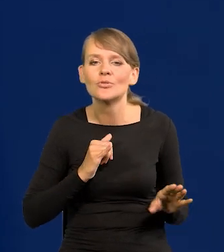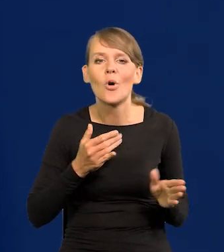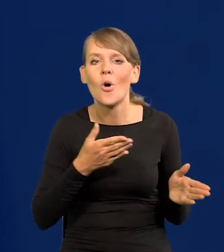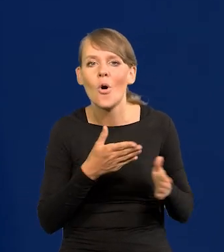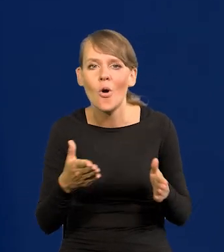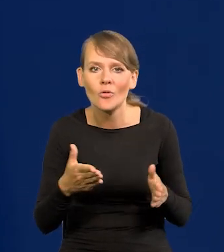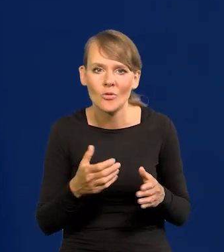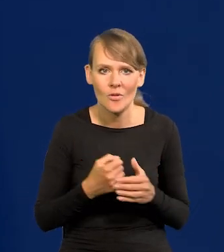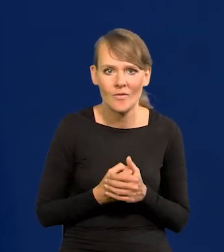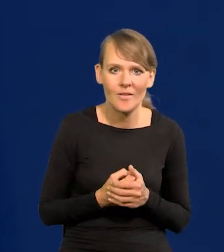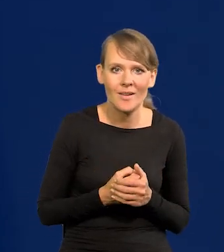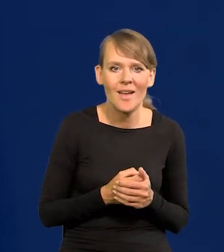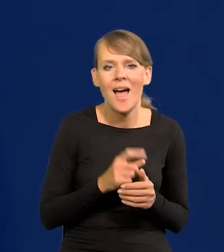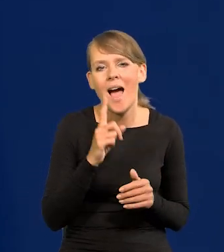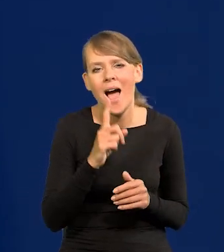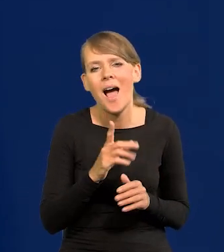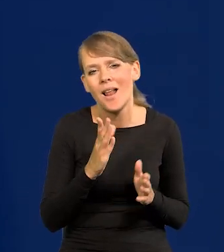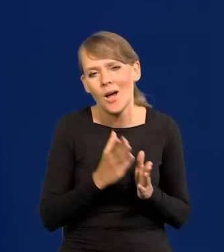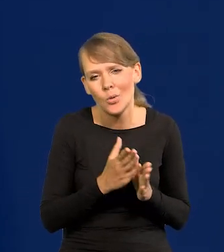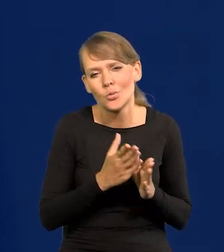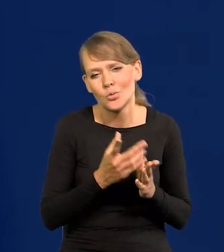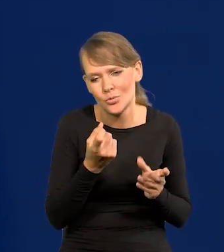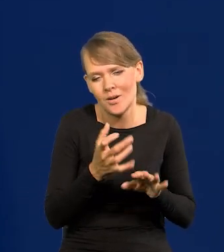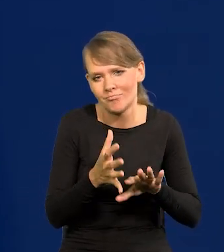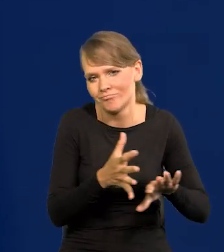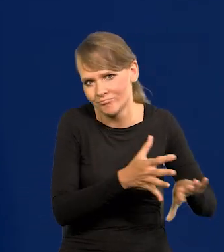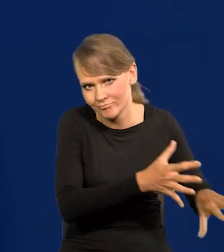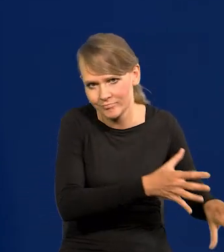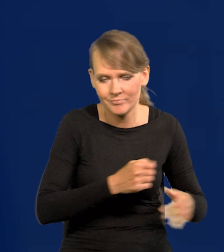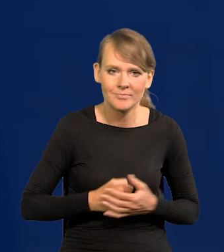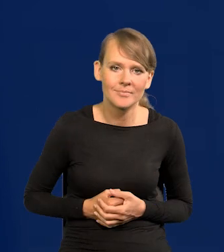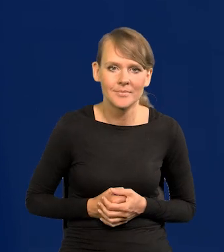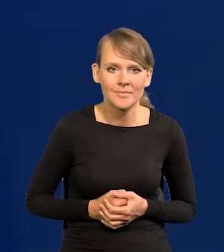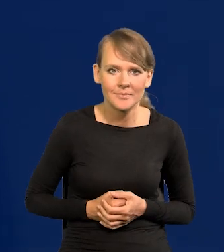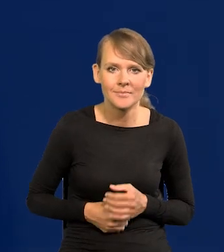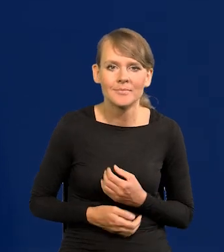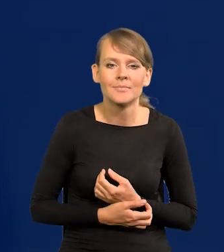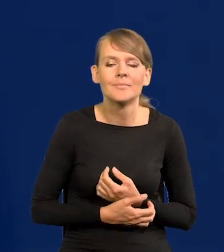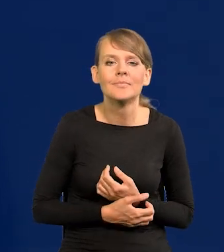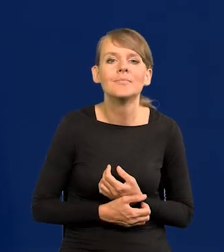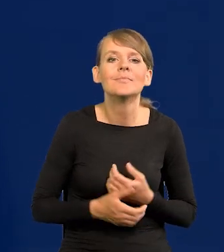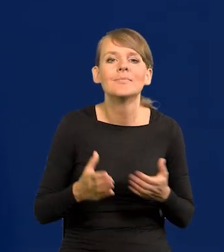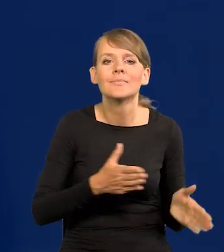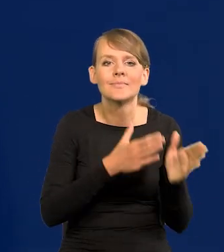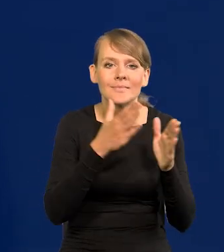ale z ręką na języku spustowym, tylko taki stand by, następnym ruchem w normalnej sytuacji